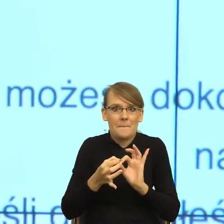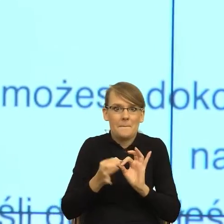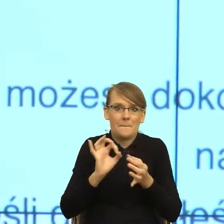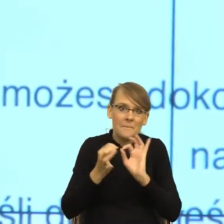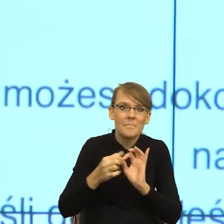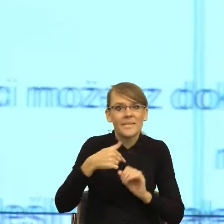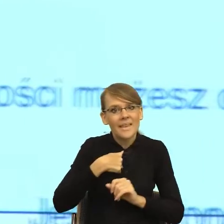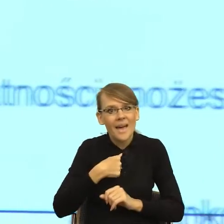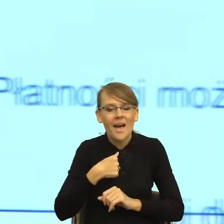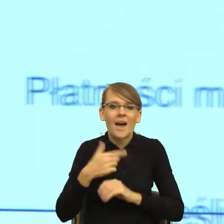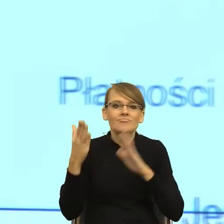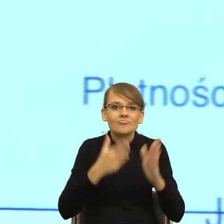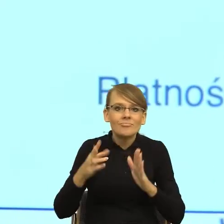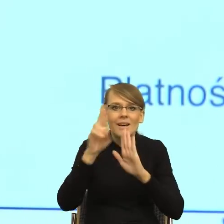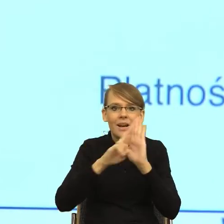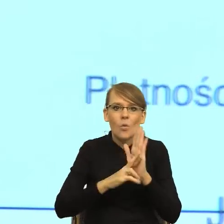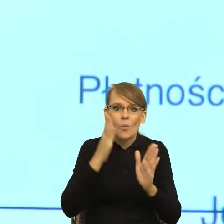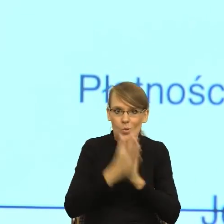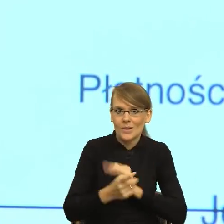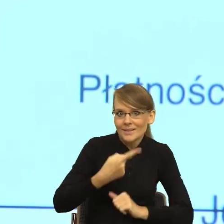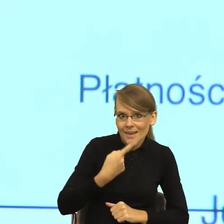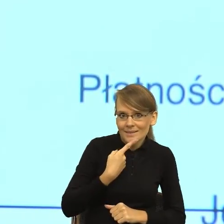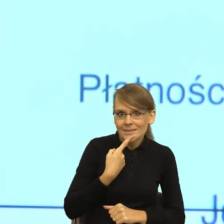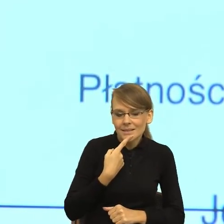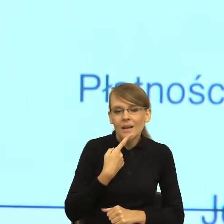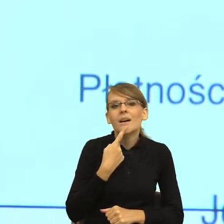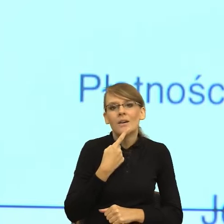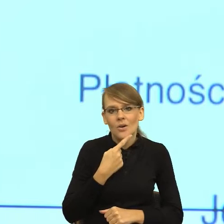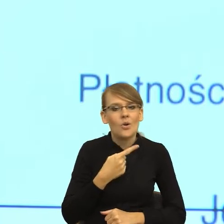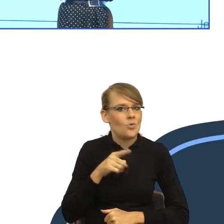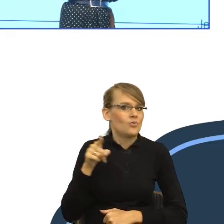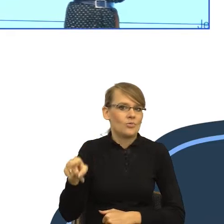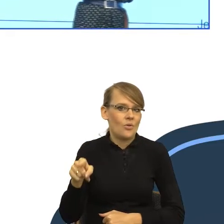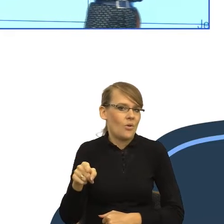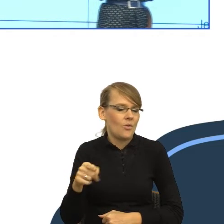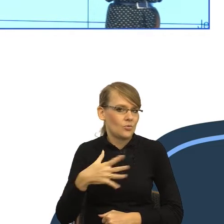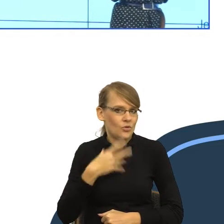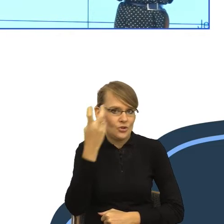prostego języka, to to byłby temat, który zwróciłby moją szczególną uwagę. Mianowicie Rada Języka Polskiego